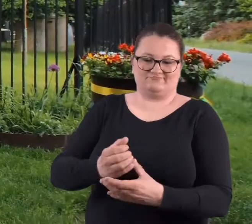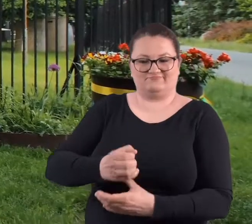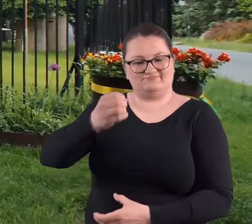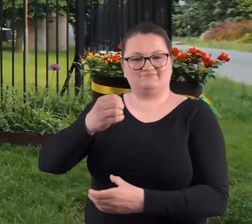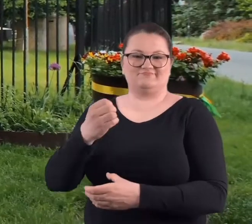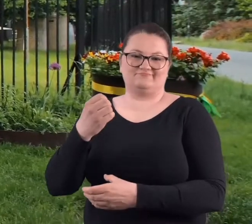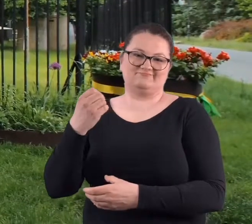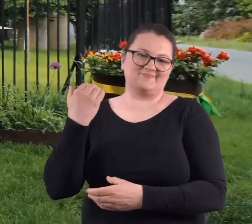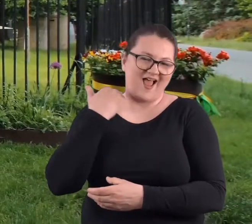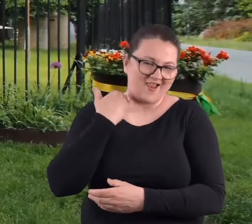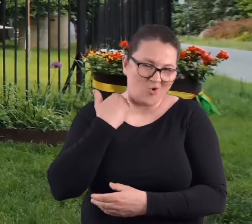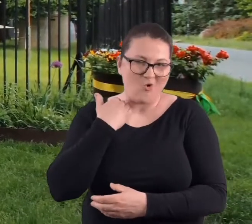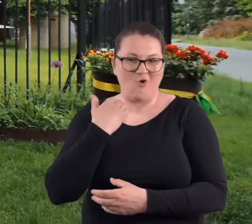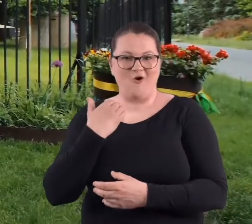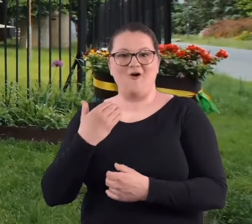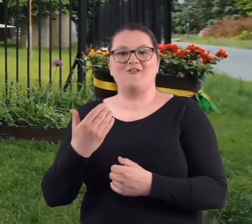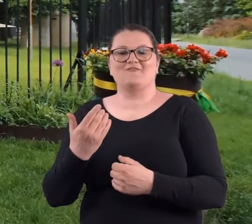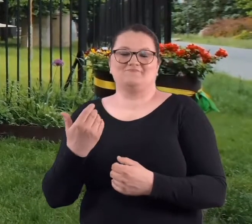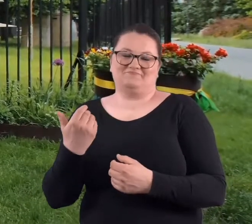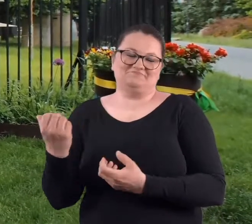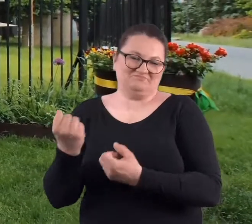na napoje wysokoprocentowe.